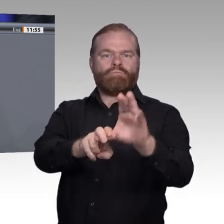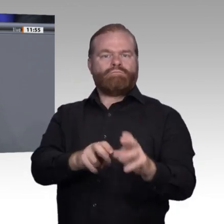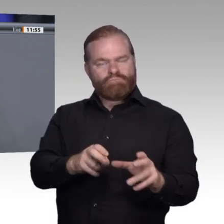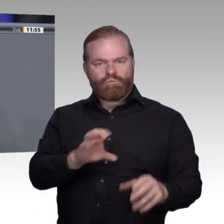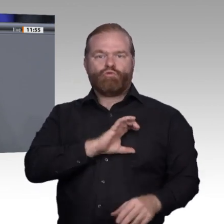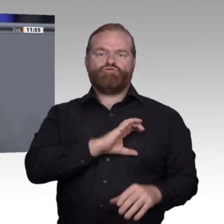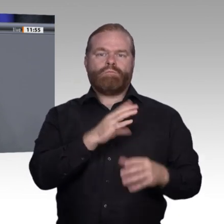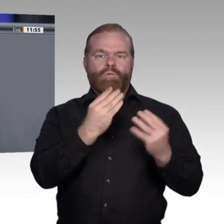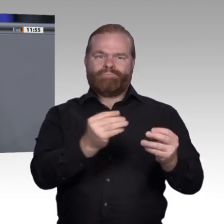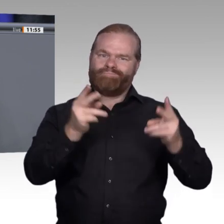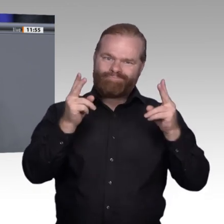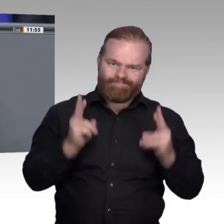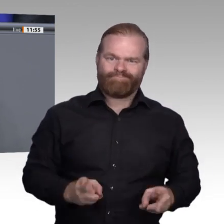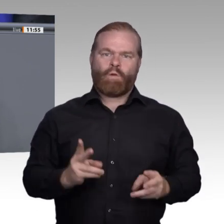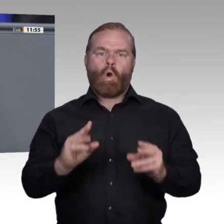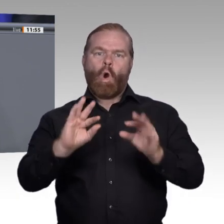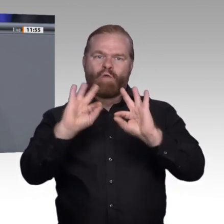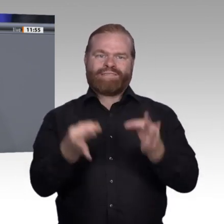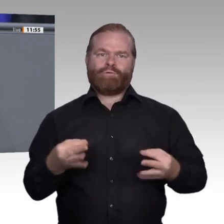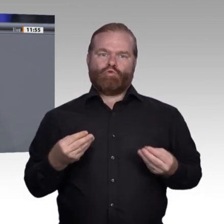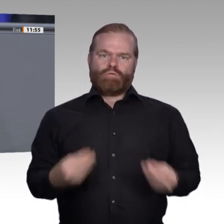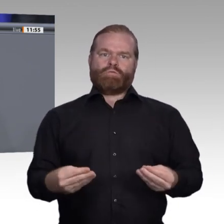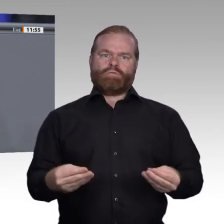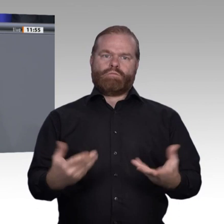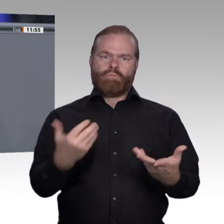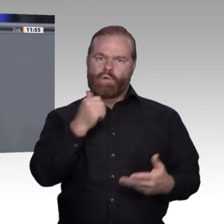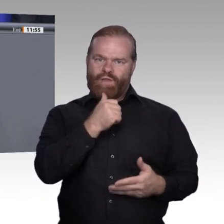und sie wird nicht zukunftsfähiger, wenn wir die Rolle der Sozialpartner zurückdrängen.